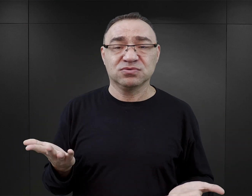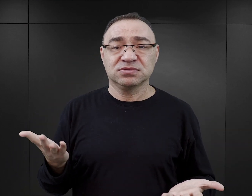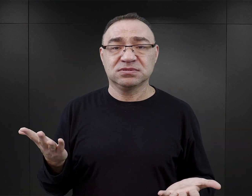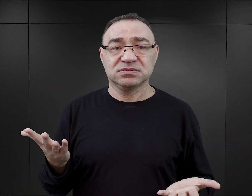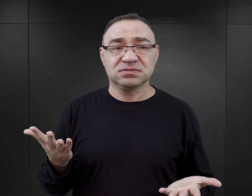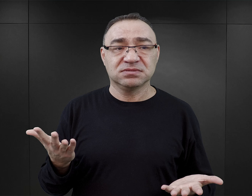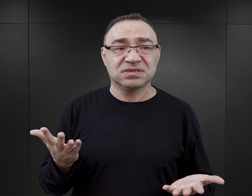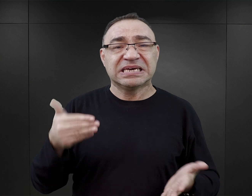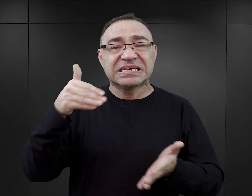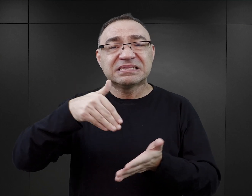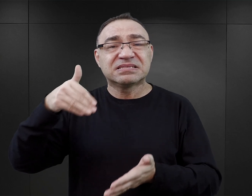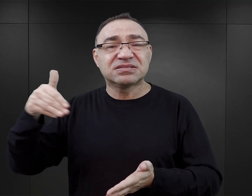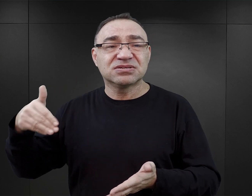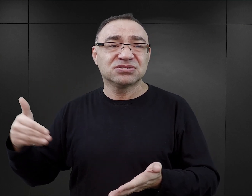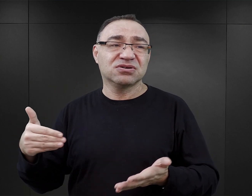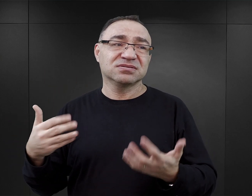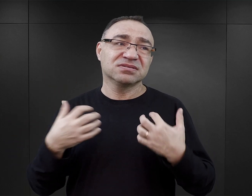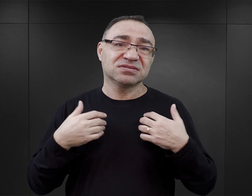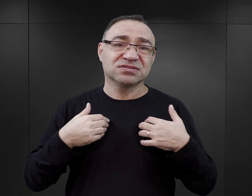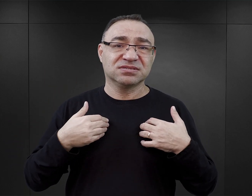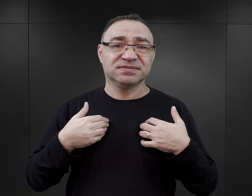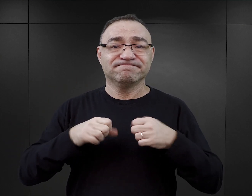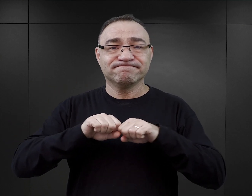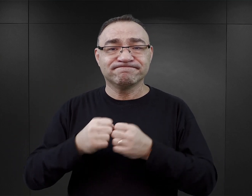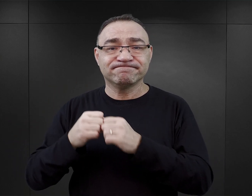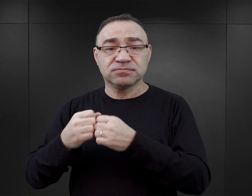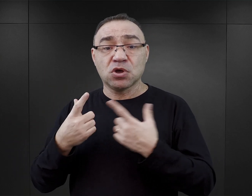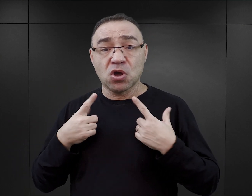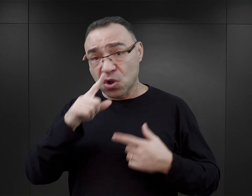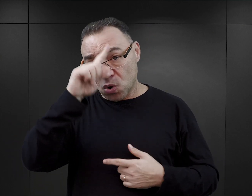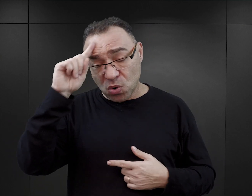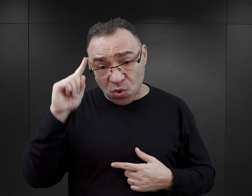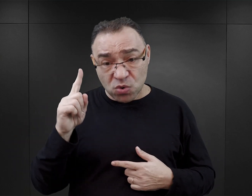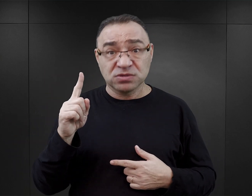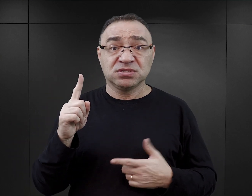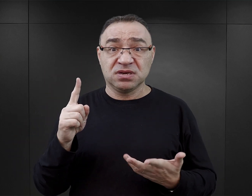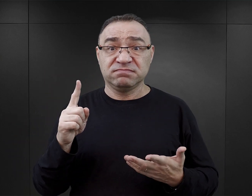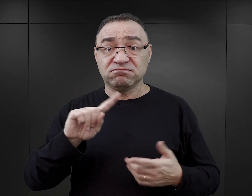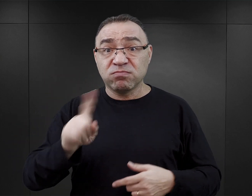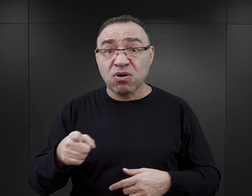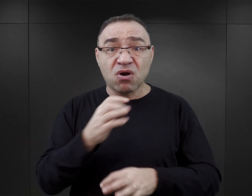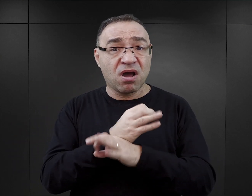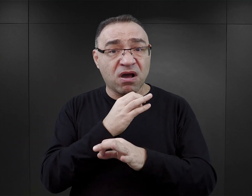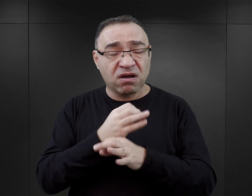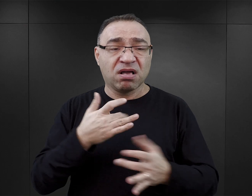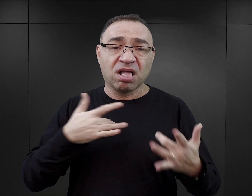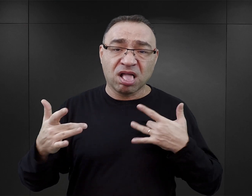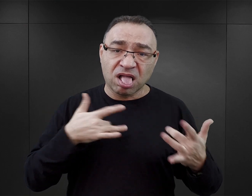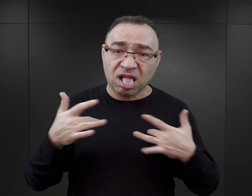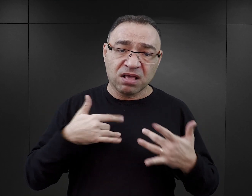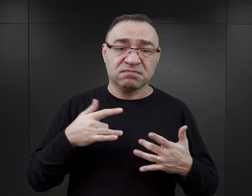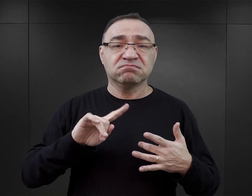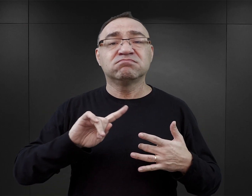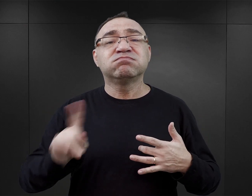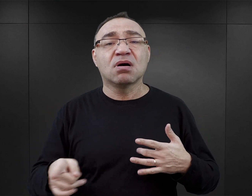i kolejne tysiące złamanych życiorysów. Ludzie, którzy wyszli z Auschwitz, bardzo często do końca życia zmagali się z konsekwencjami pobytu w obozie,